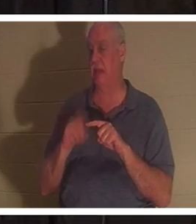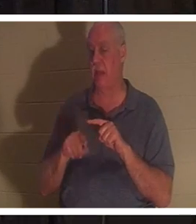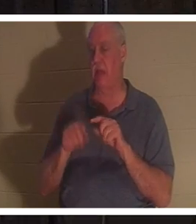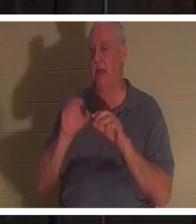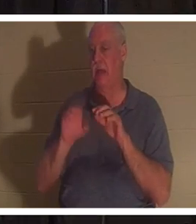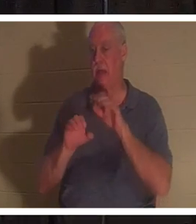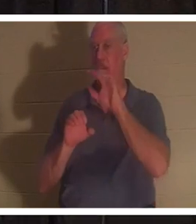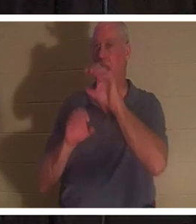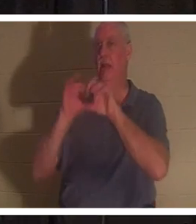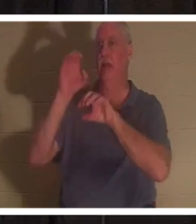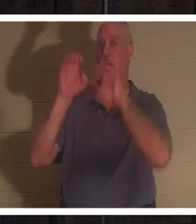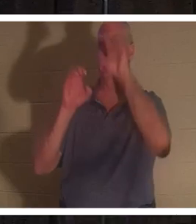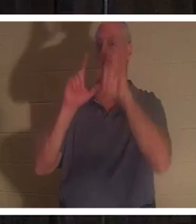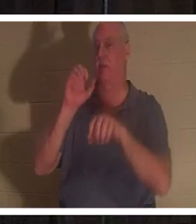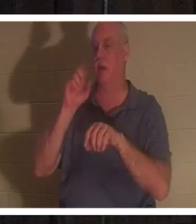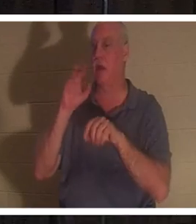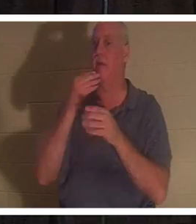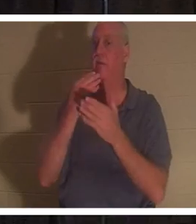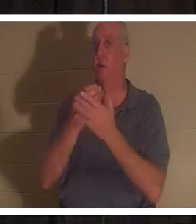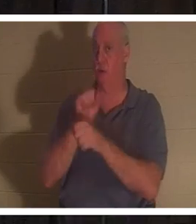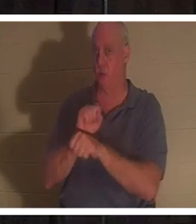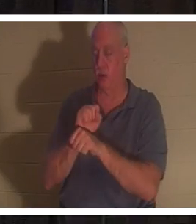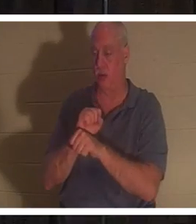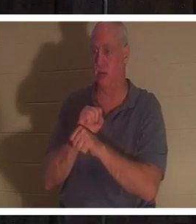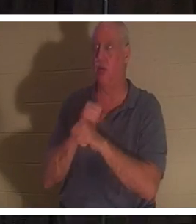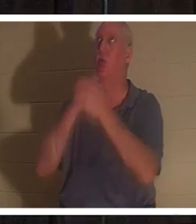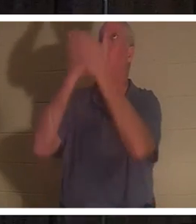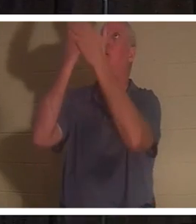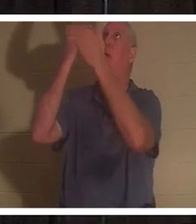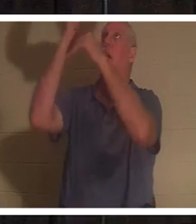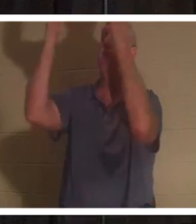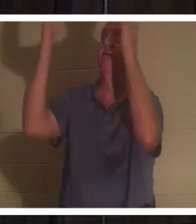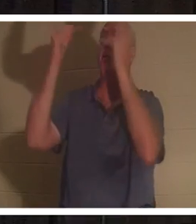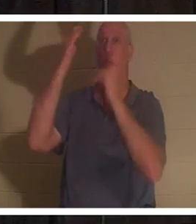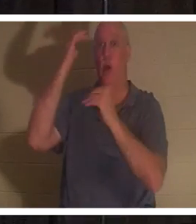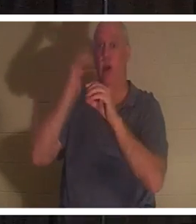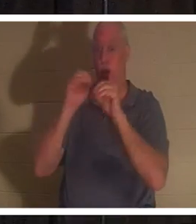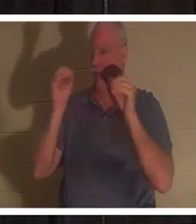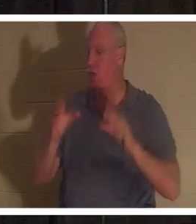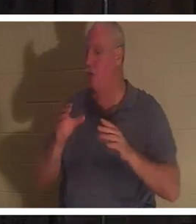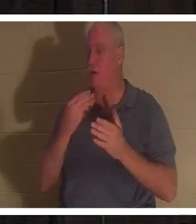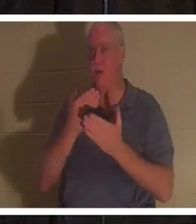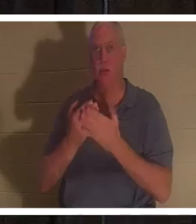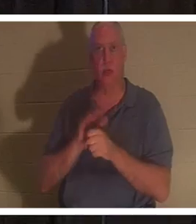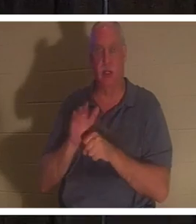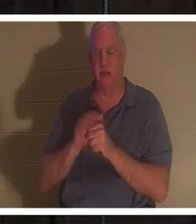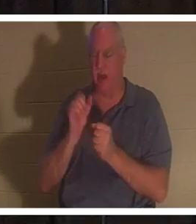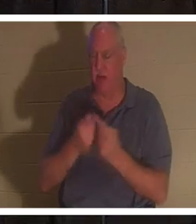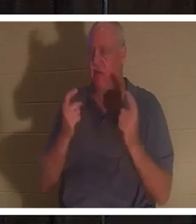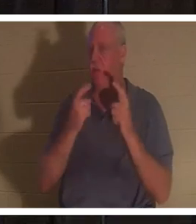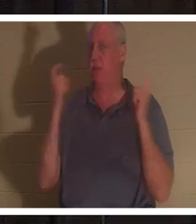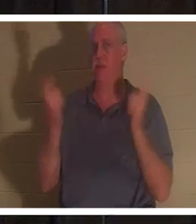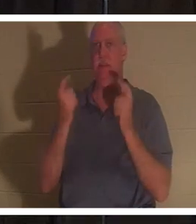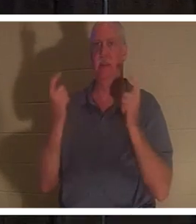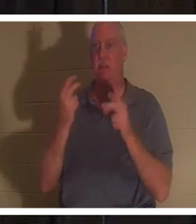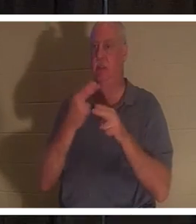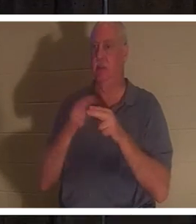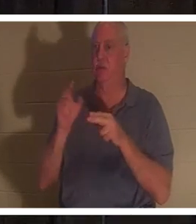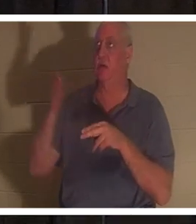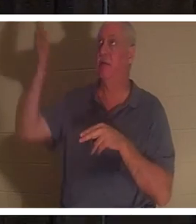car aucun de nous n'est assez bon. Tous ont péché et sont privés de la gloire de Dieu. Mais Dieu dans